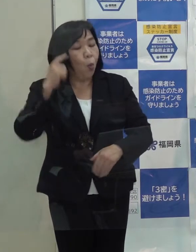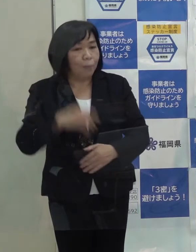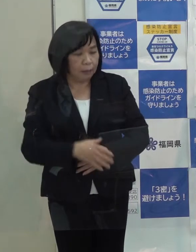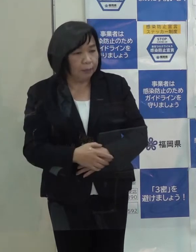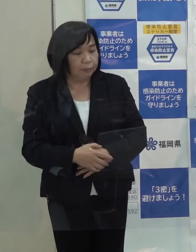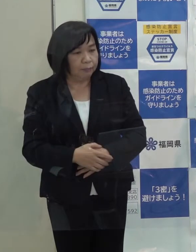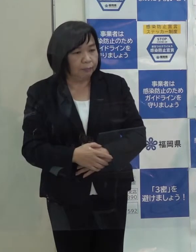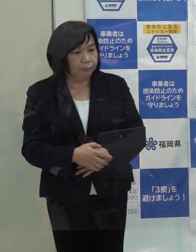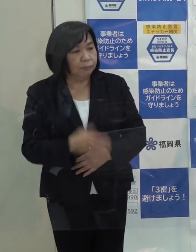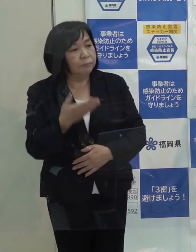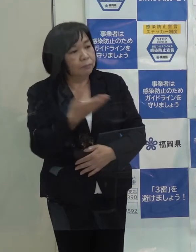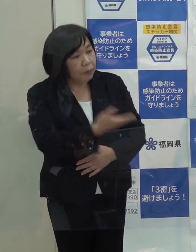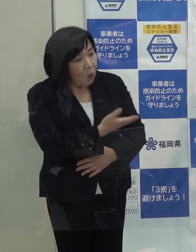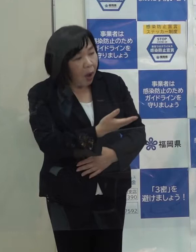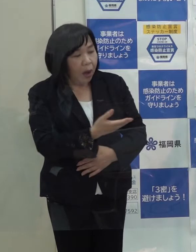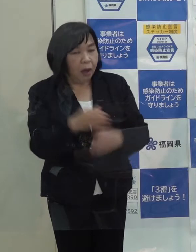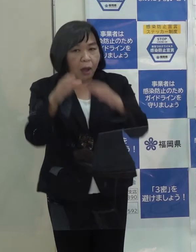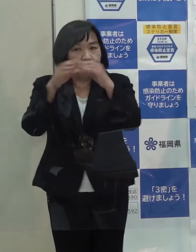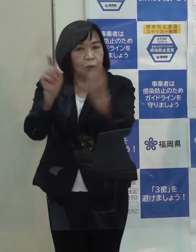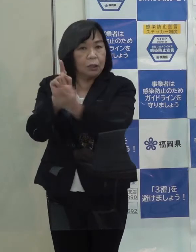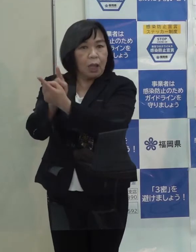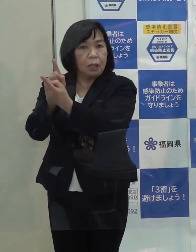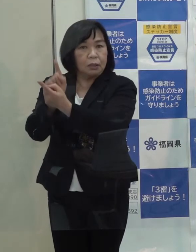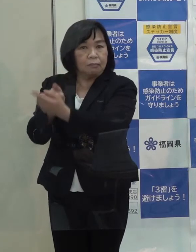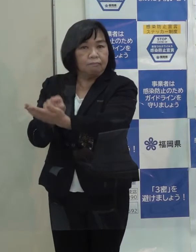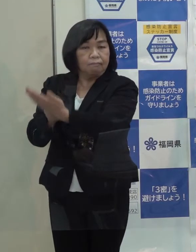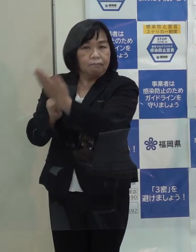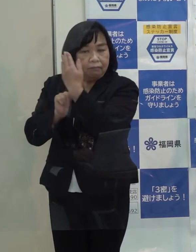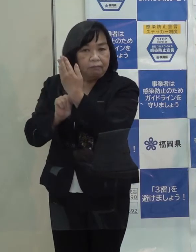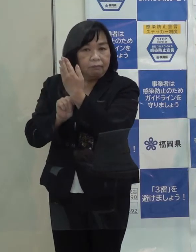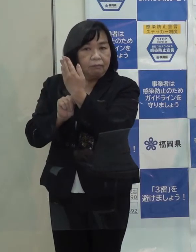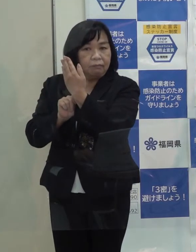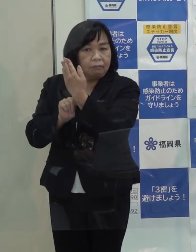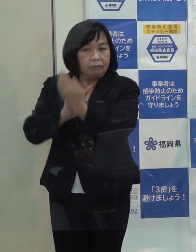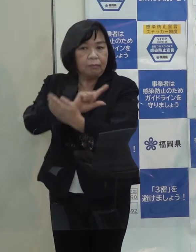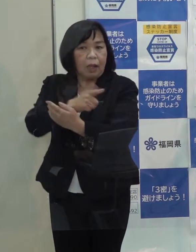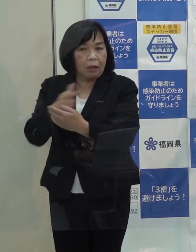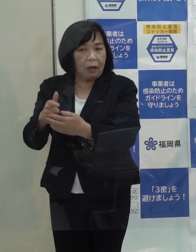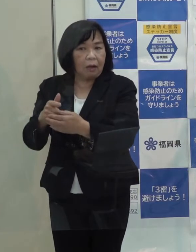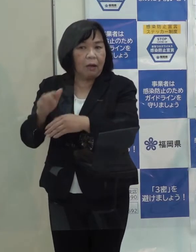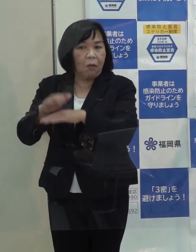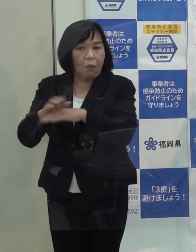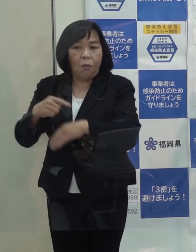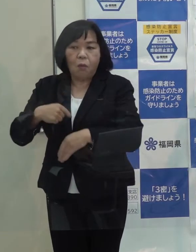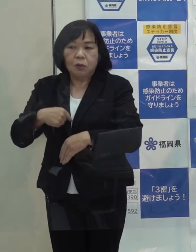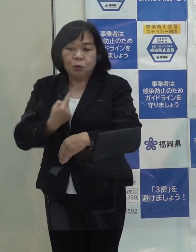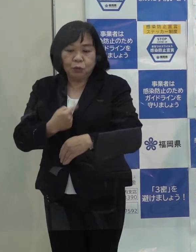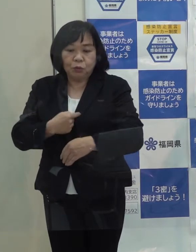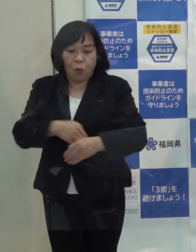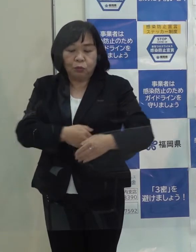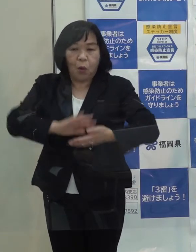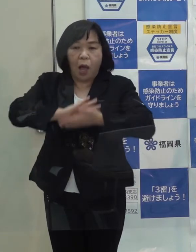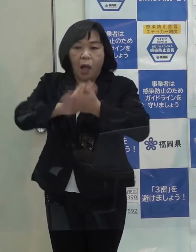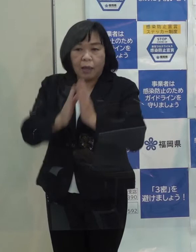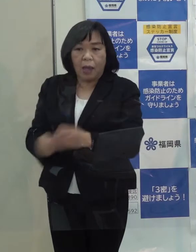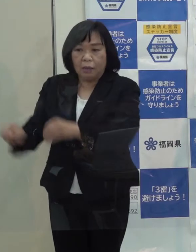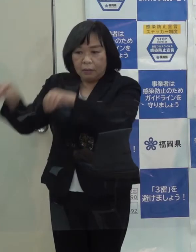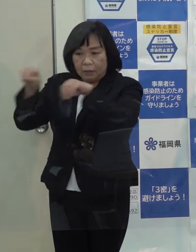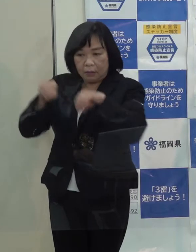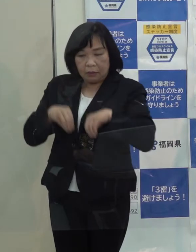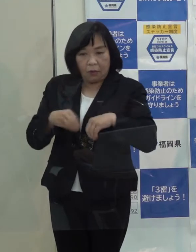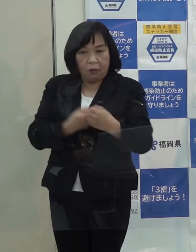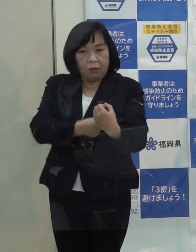知事には政府や国が投げてくる様々な施策を自分の県の政策に落とし込む力とともに